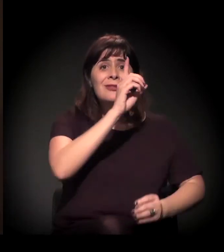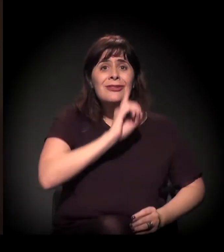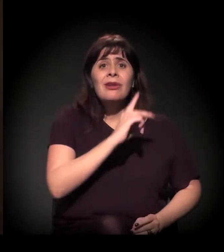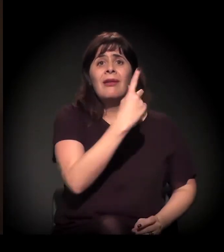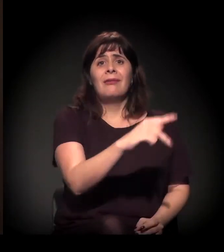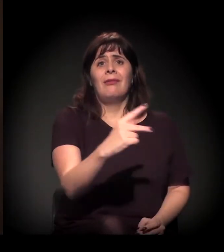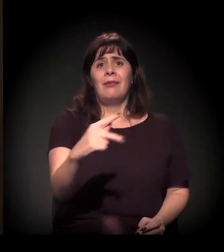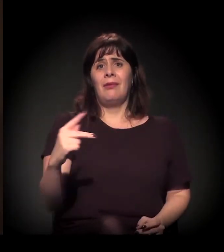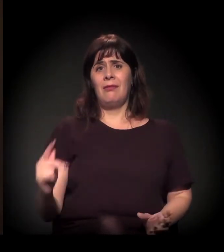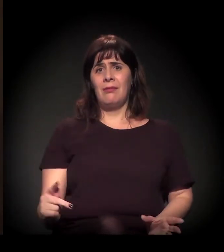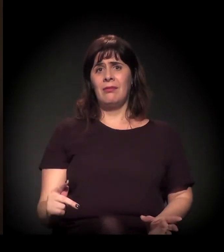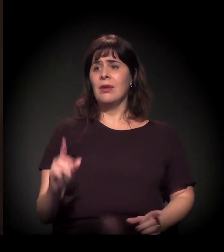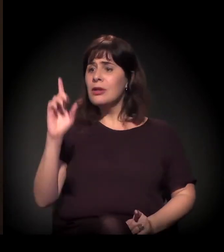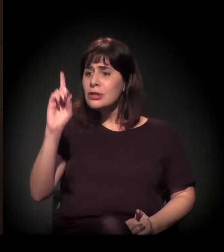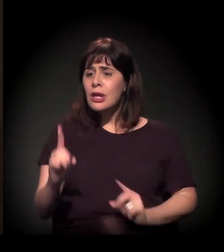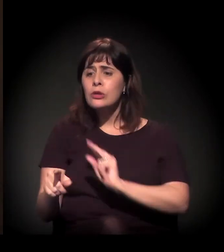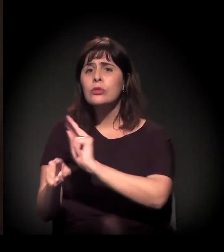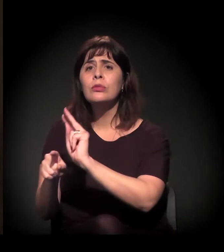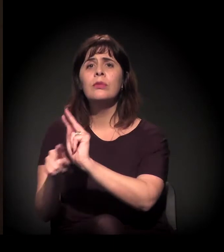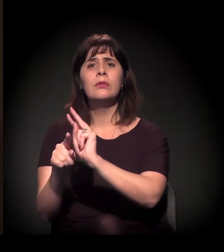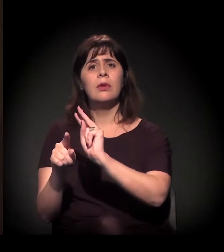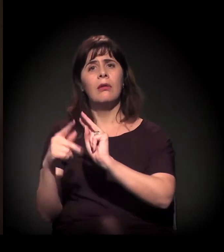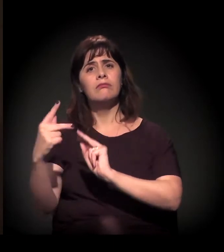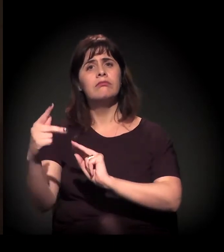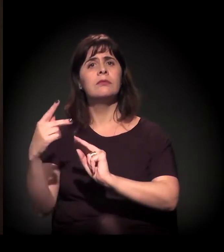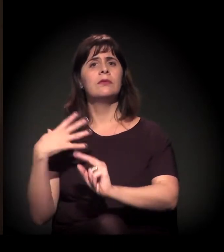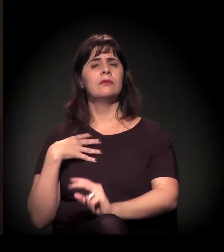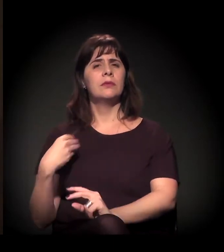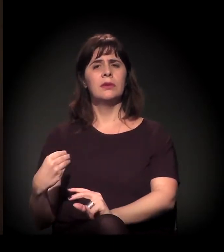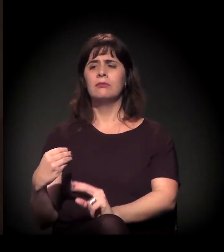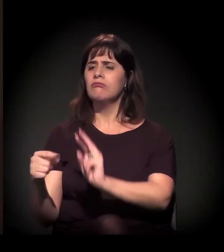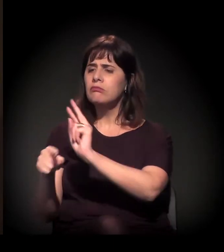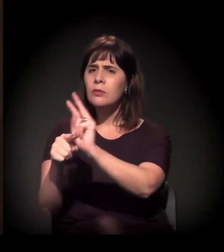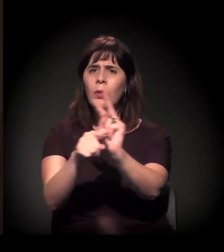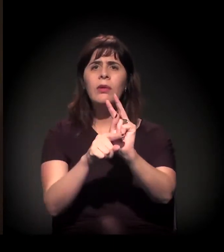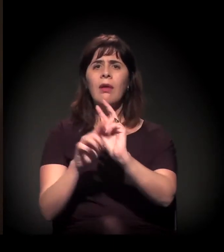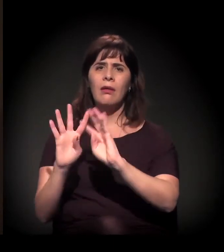e dar um destino à vida de cada um.